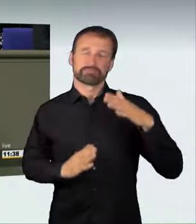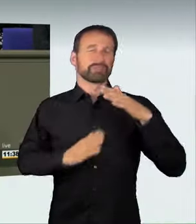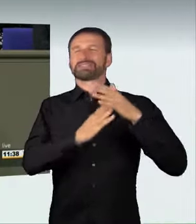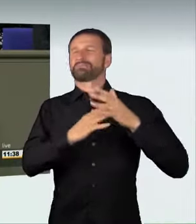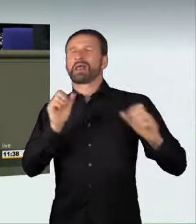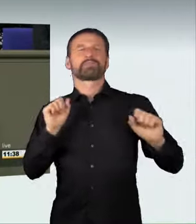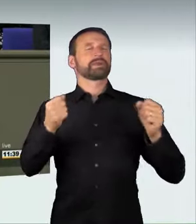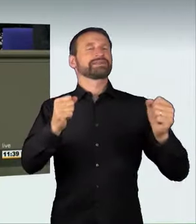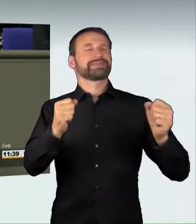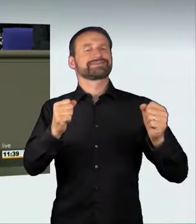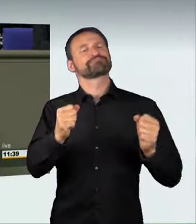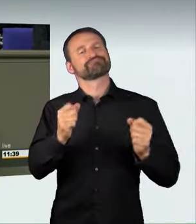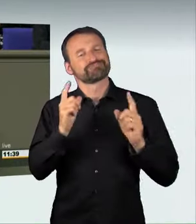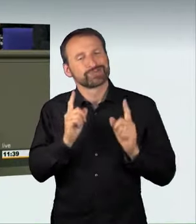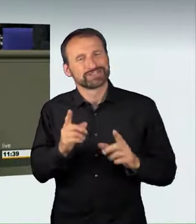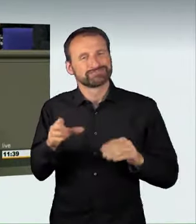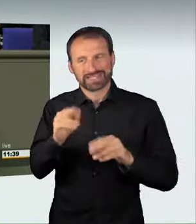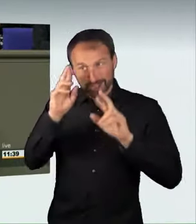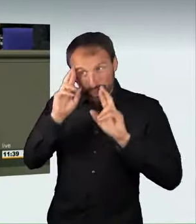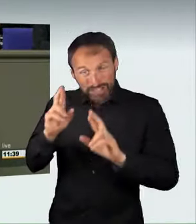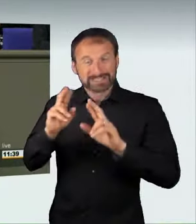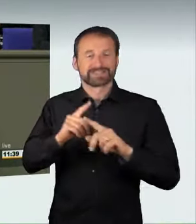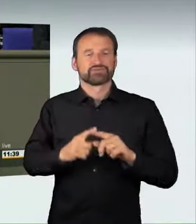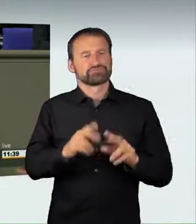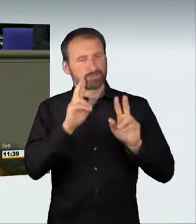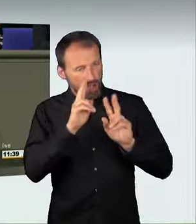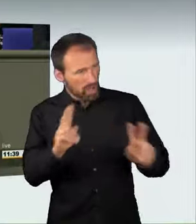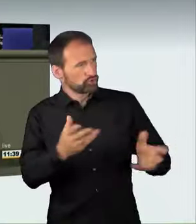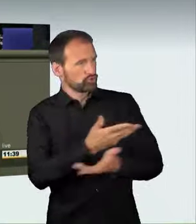Wer dieses Privileg der maximalen Mobilität missbraucht